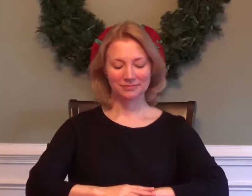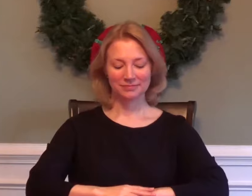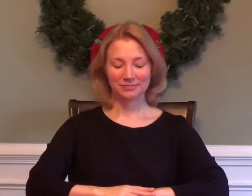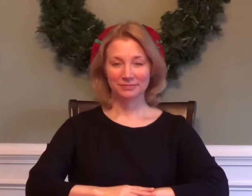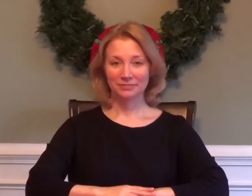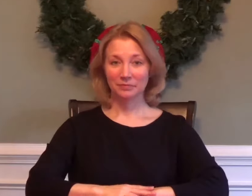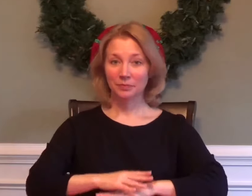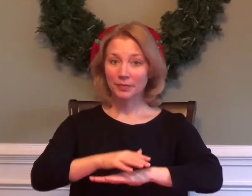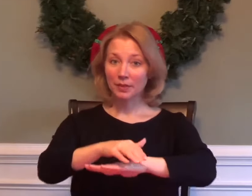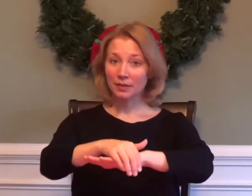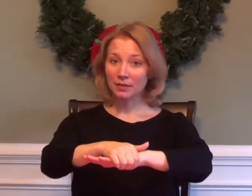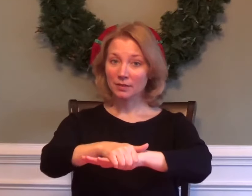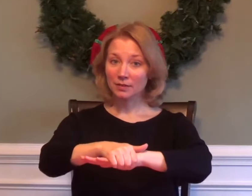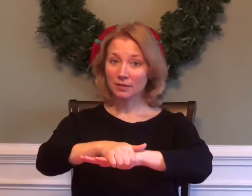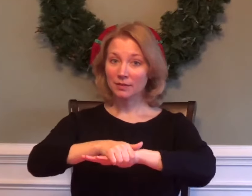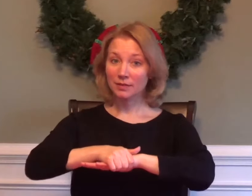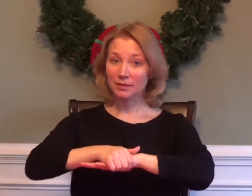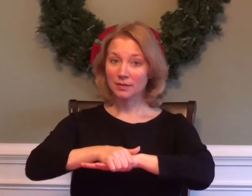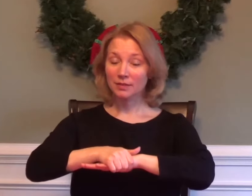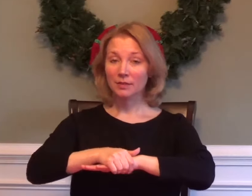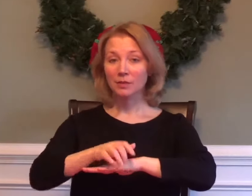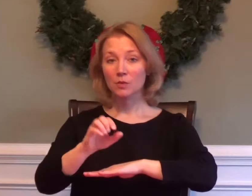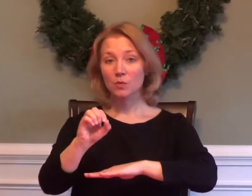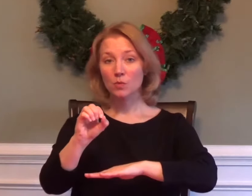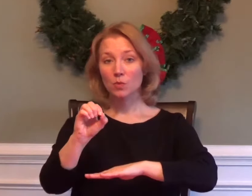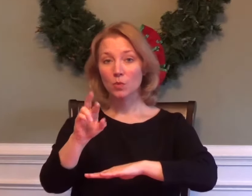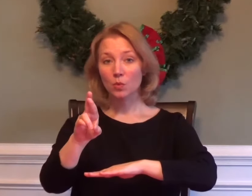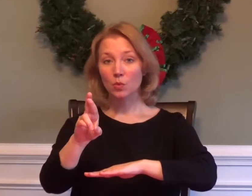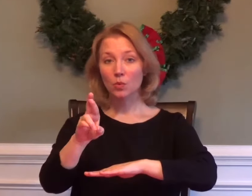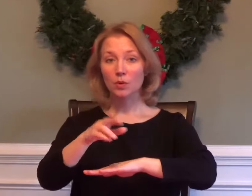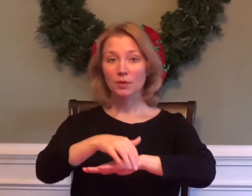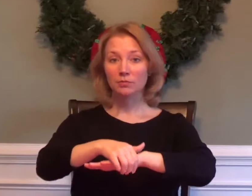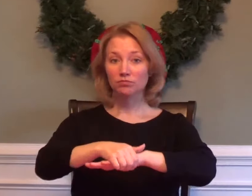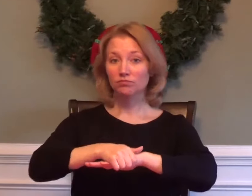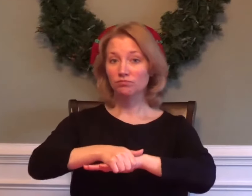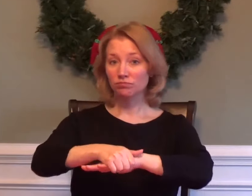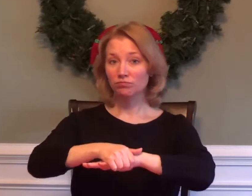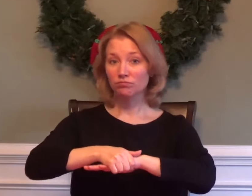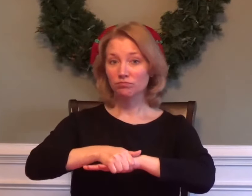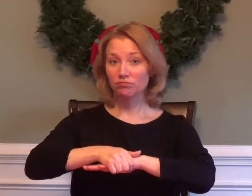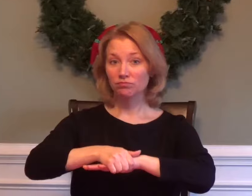ENGLISH